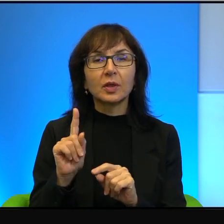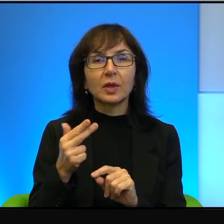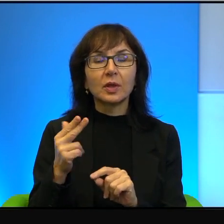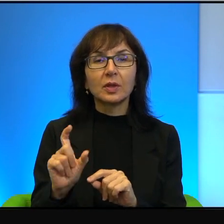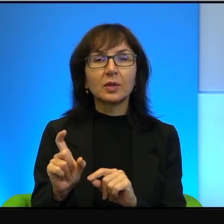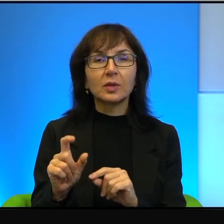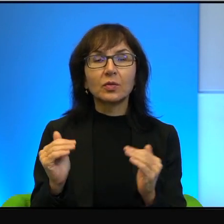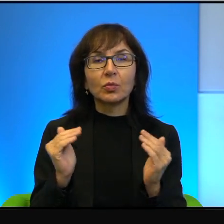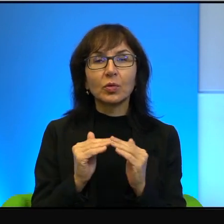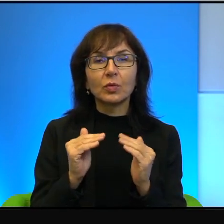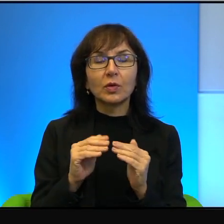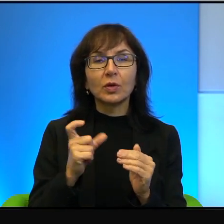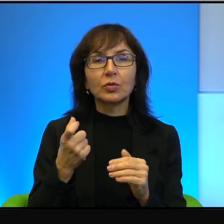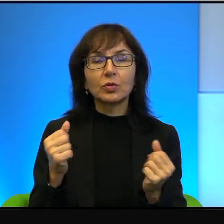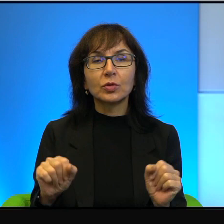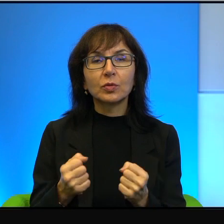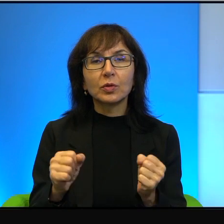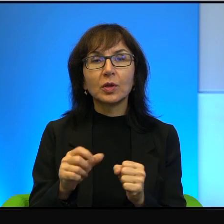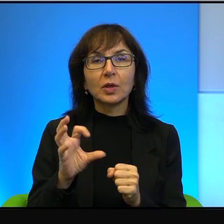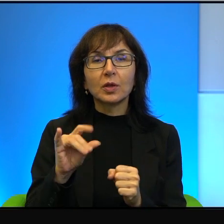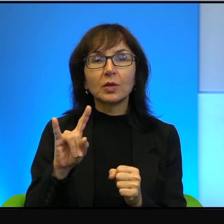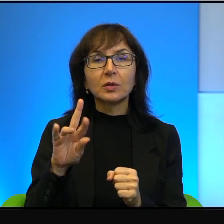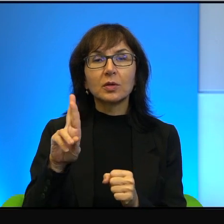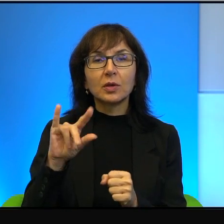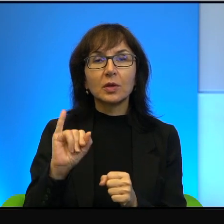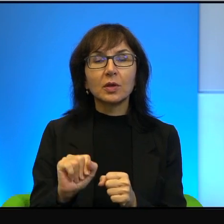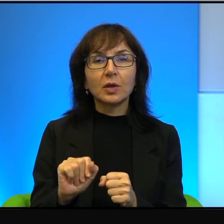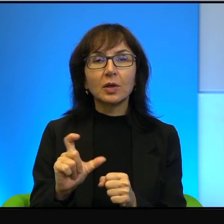nie wiem, z tym, co się dzieje teraz w Syrii, tak, co się działo podczas